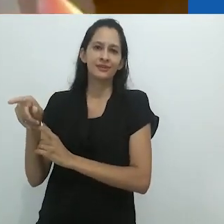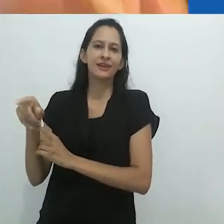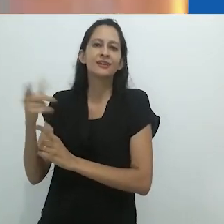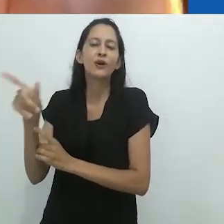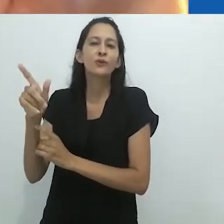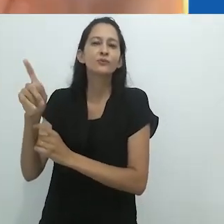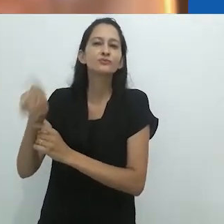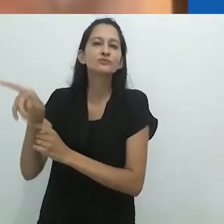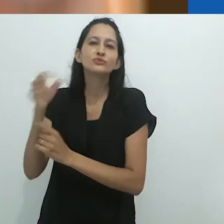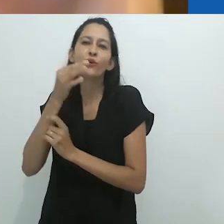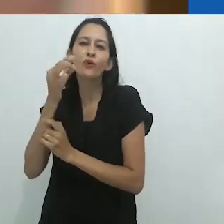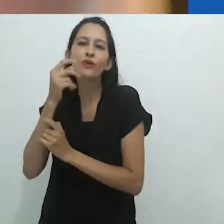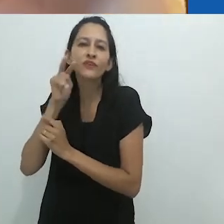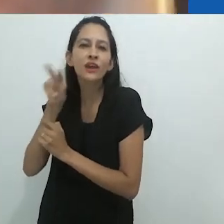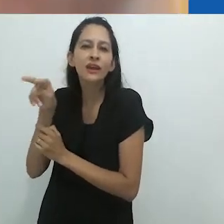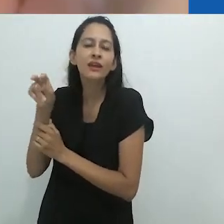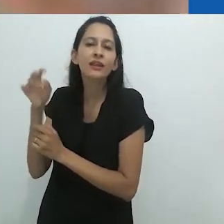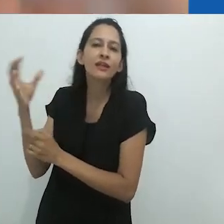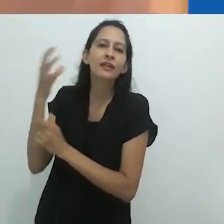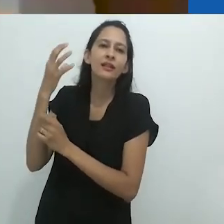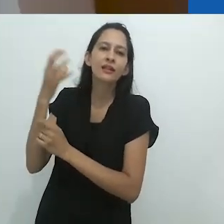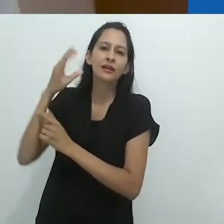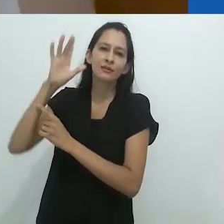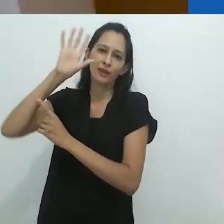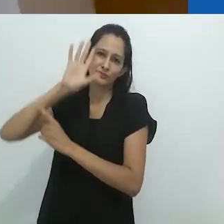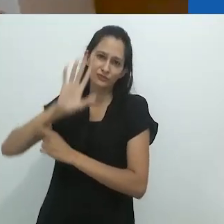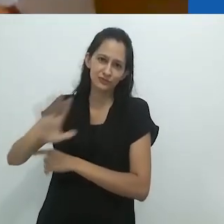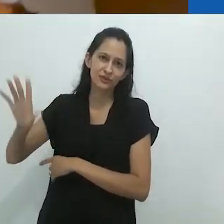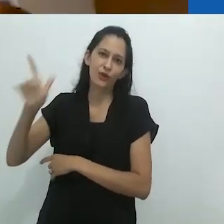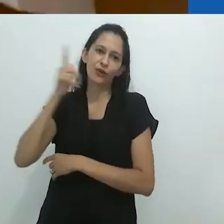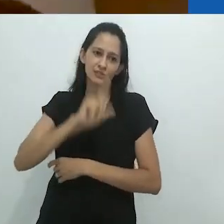do mostrador brilhante do radio.